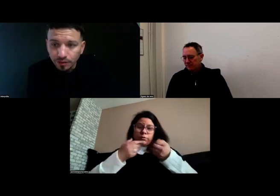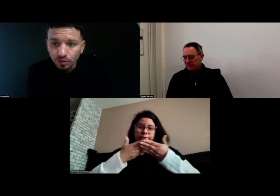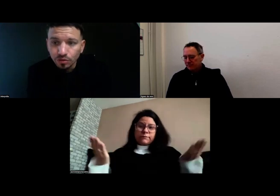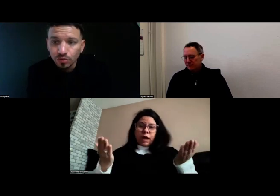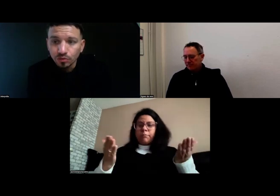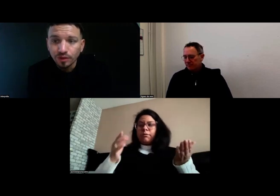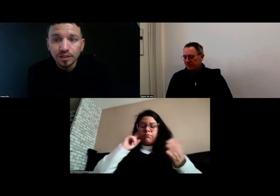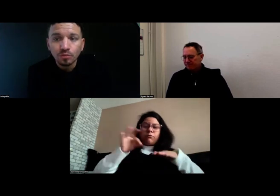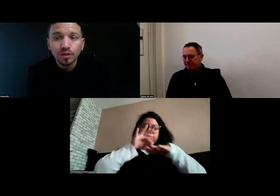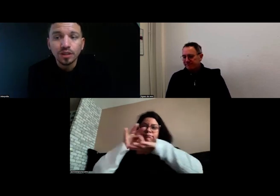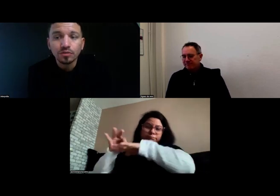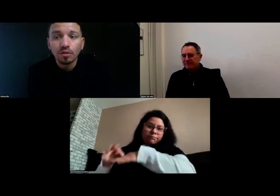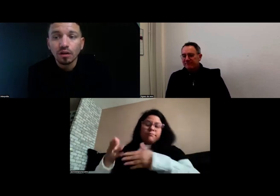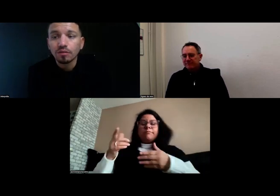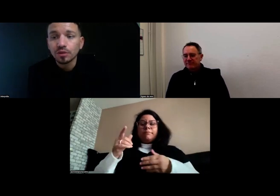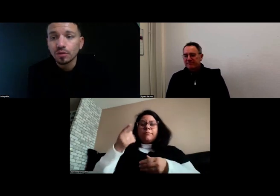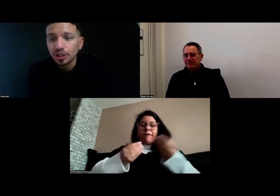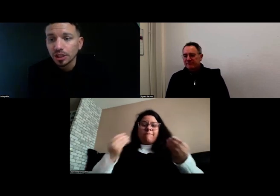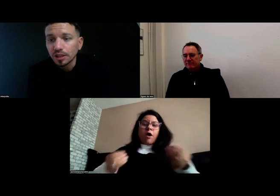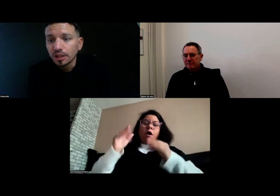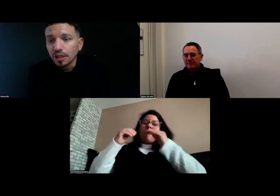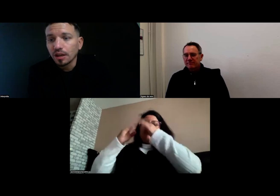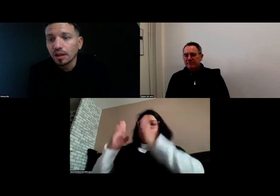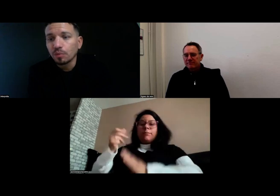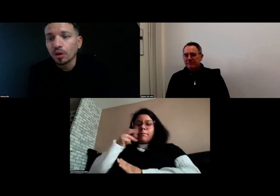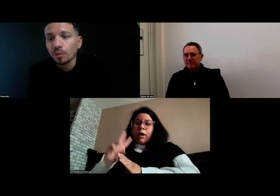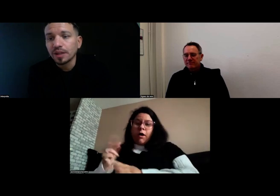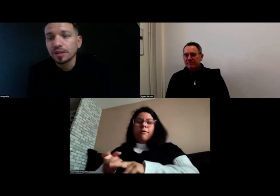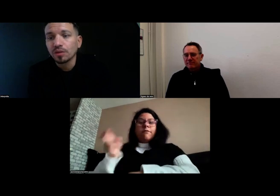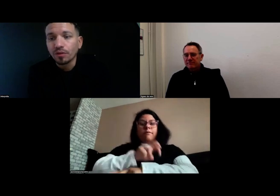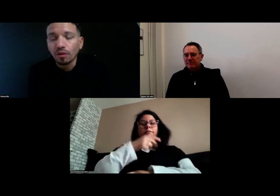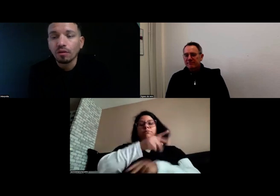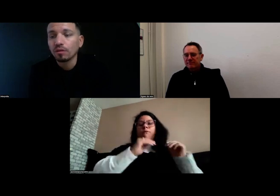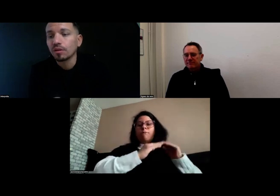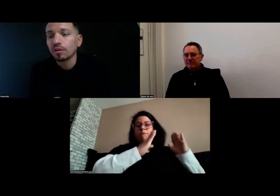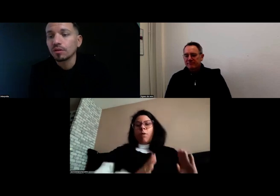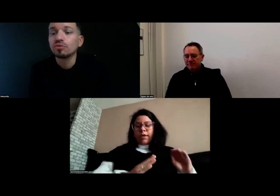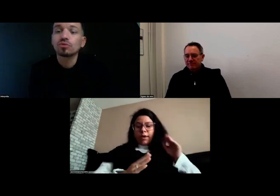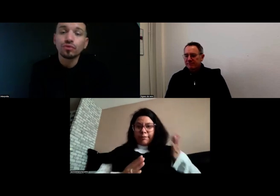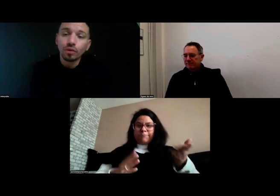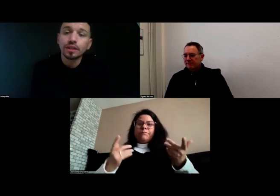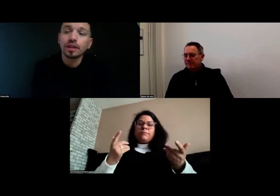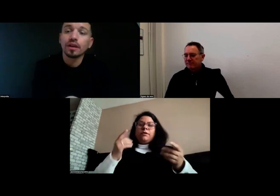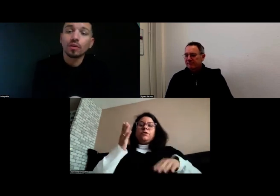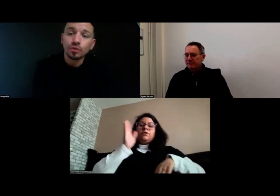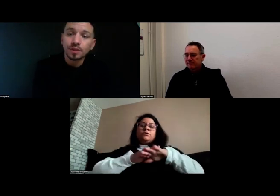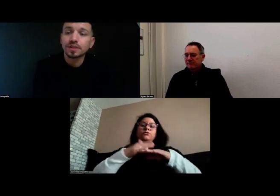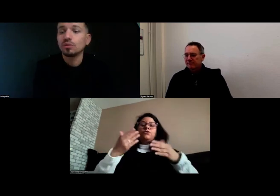donc je conduis effectivement des véhicules légers pour accompagner les enfants du foyer au domicile